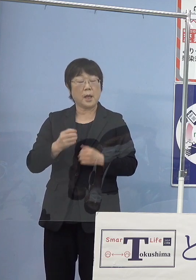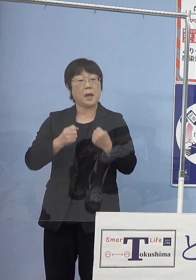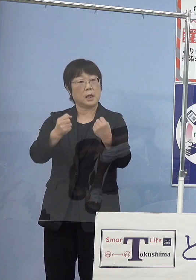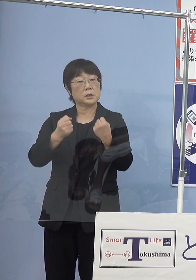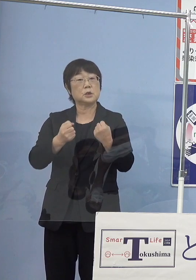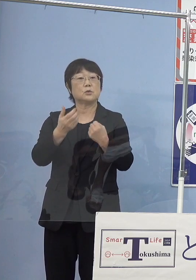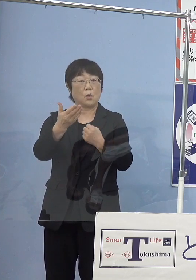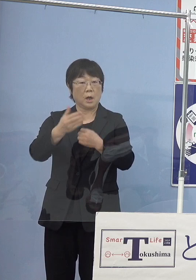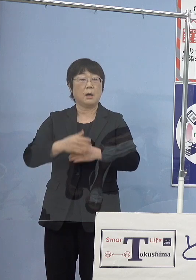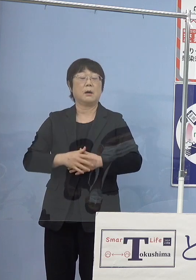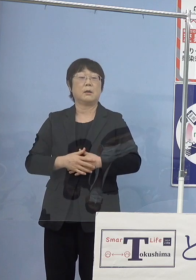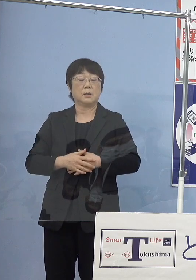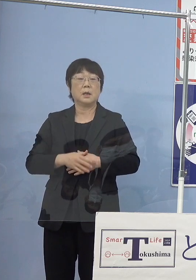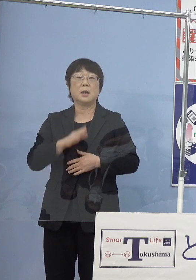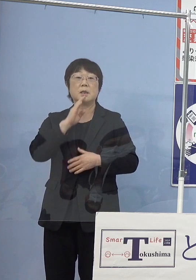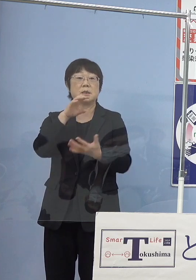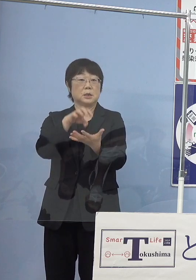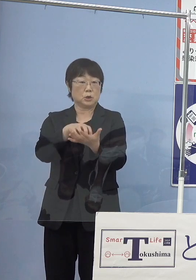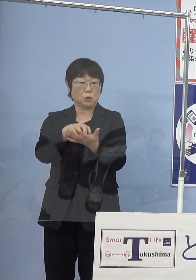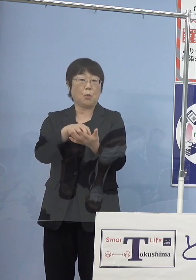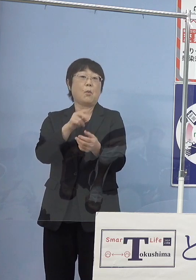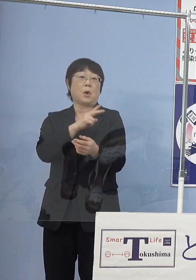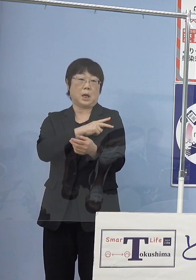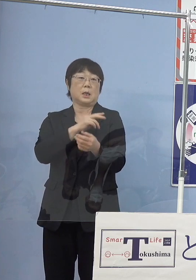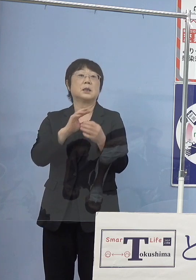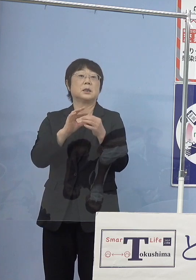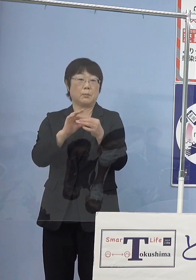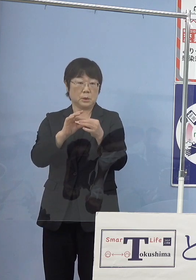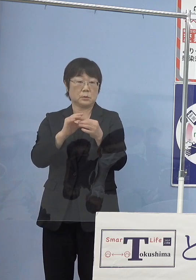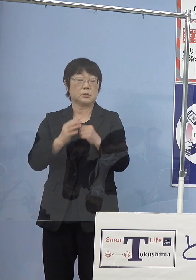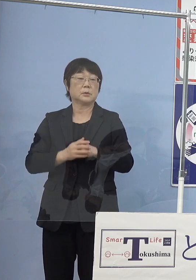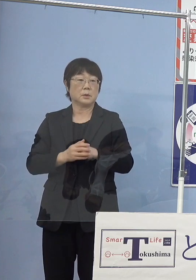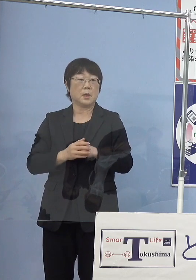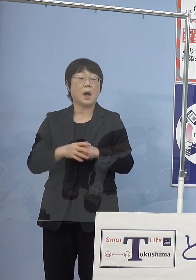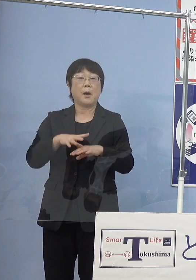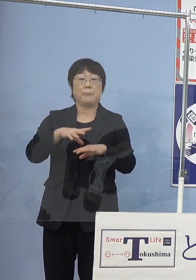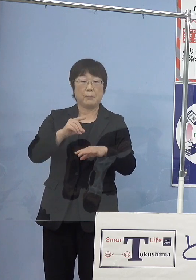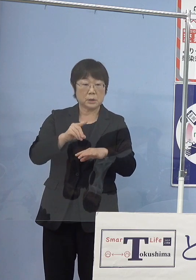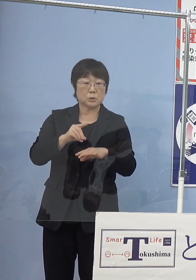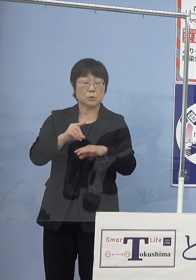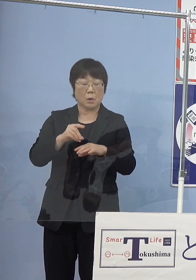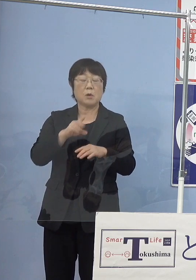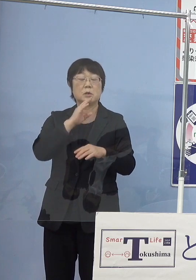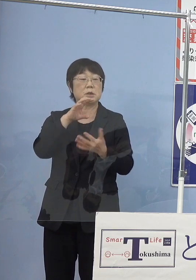もちろん実証も兼ねておりますので こうしたものをまずは導入させていただいて